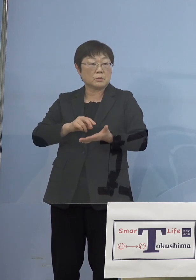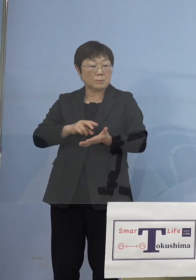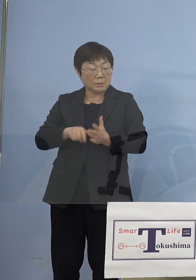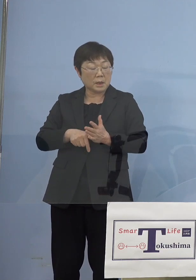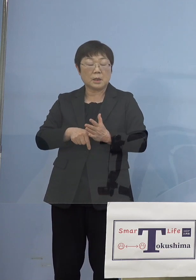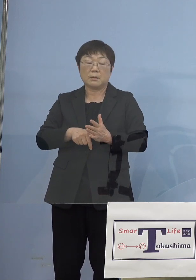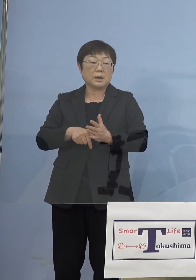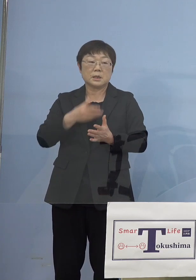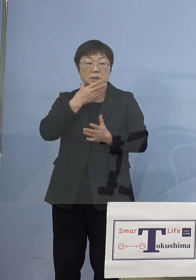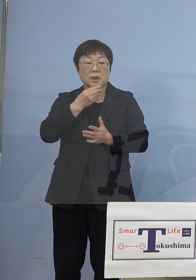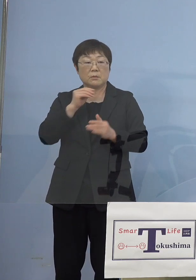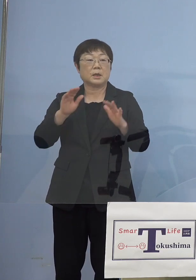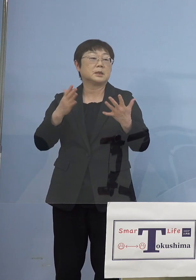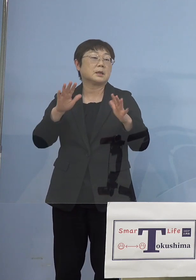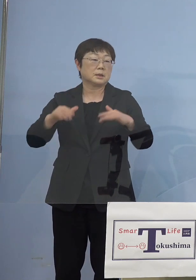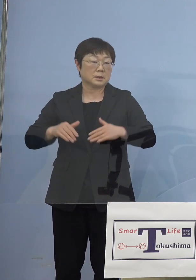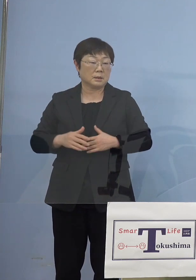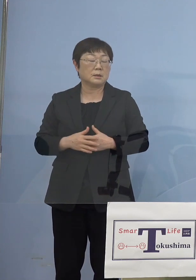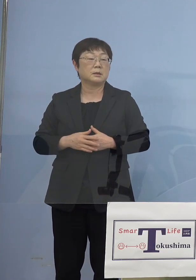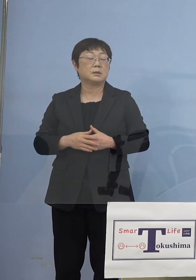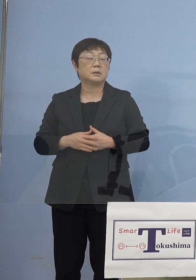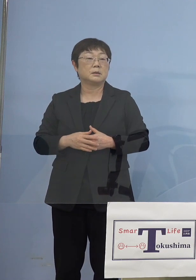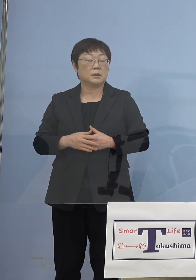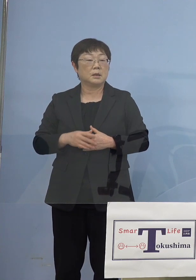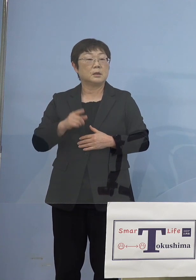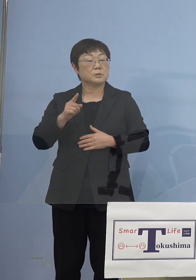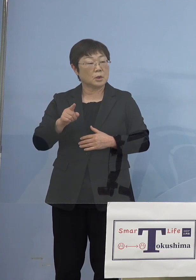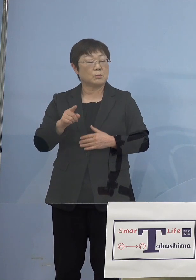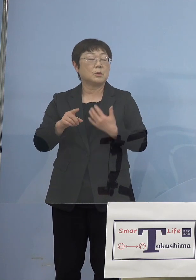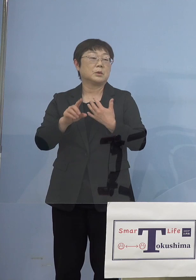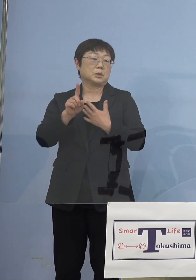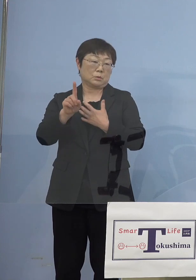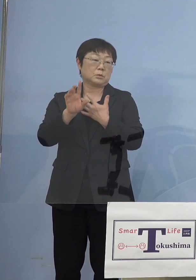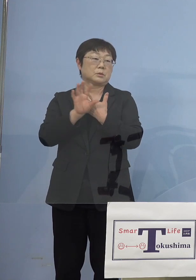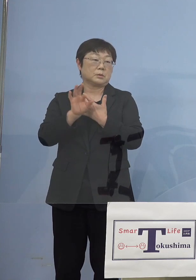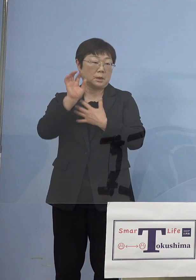それが出なかったということも これあるところでありますので